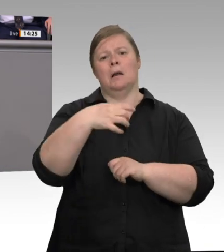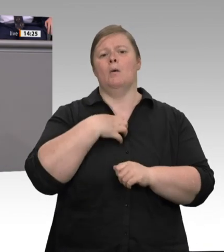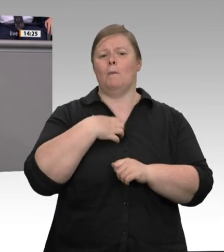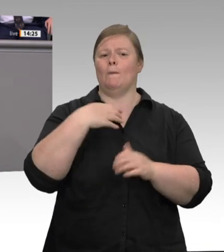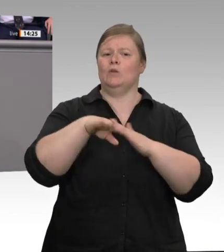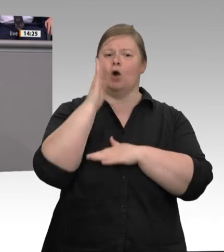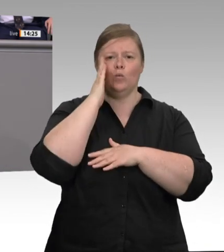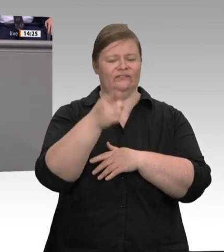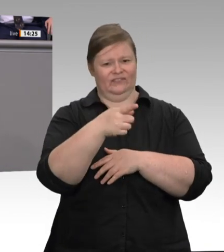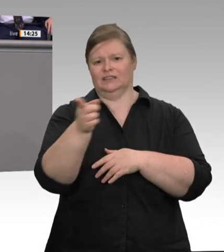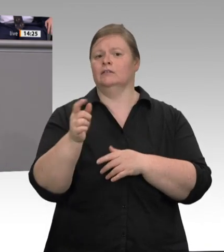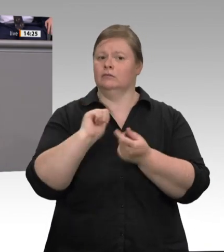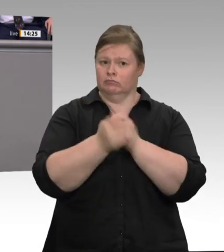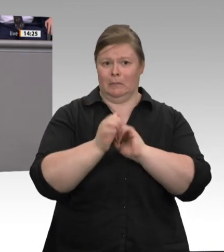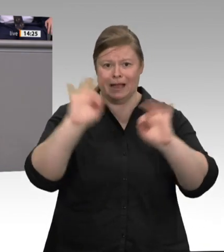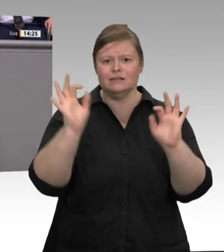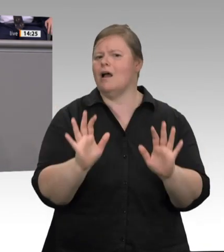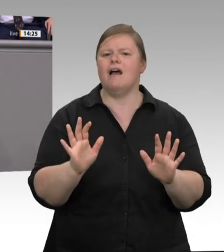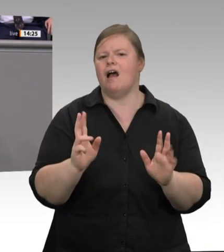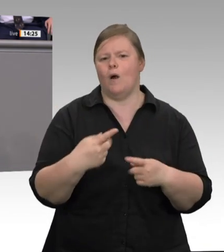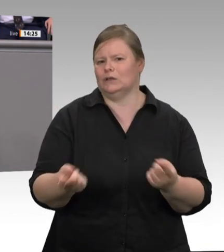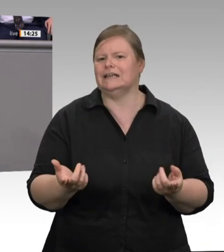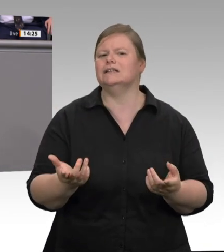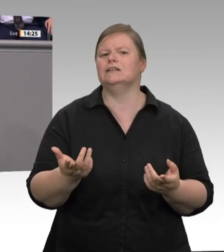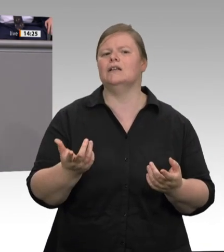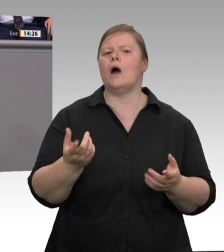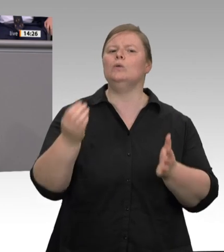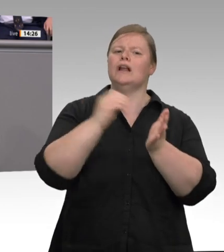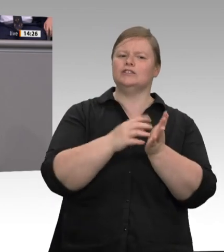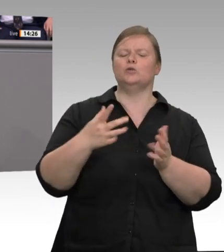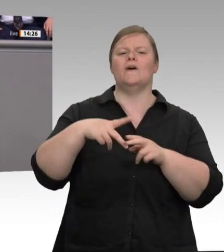und Werkverträge pauschal angreift, der riskiert zu Recht den Vorwurf, dass es ihm